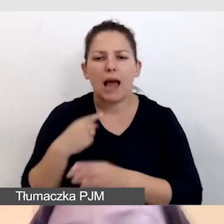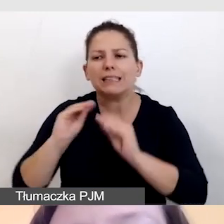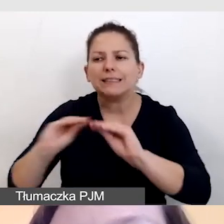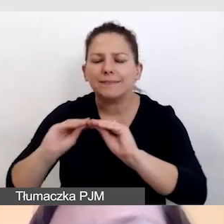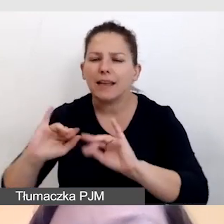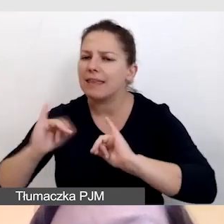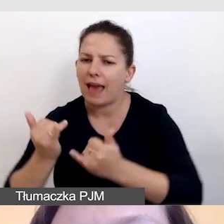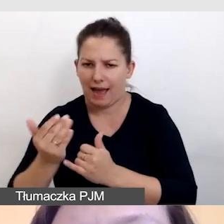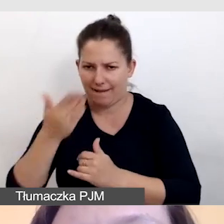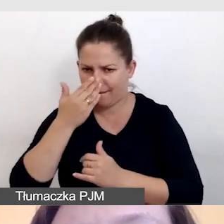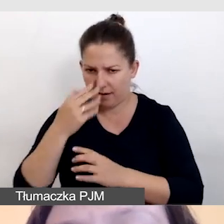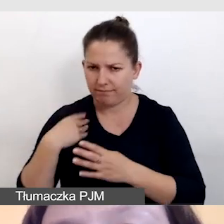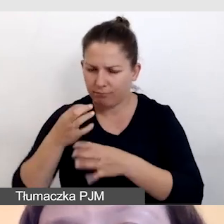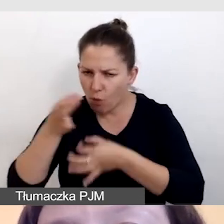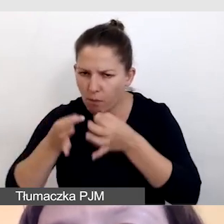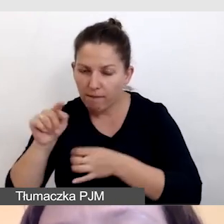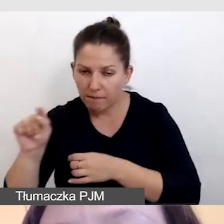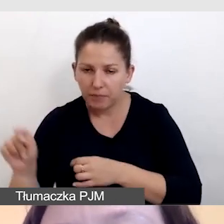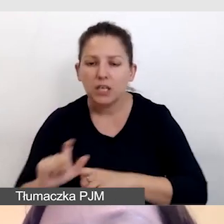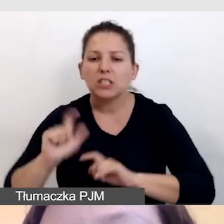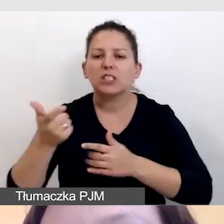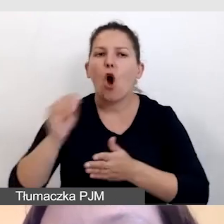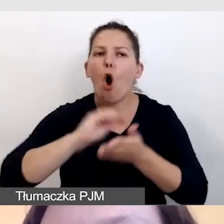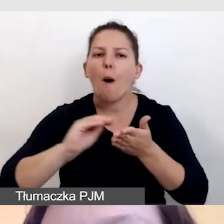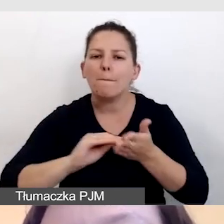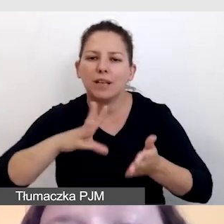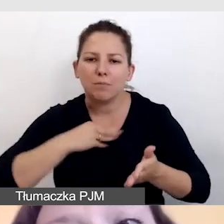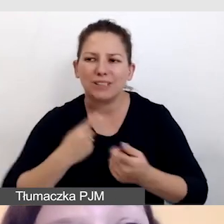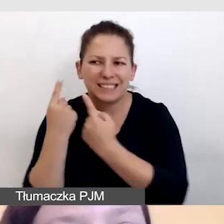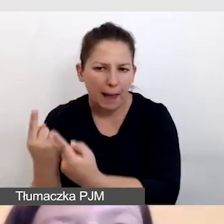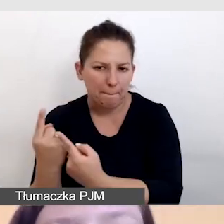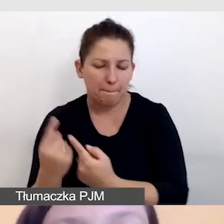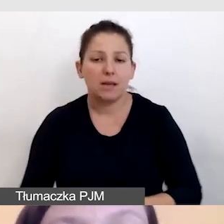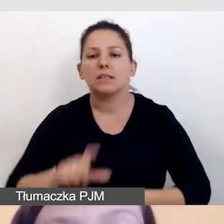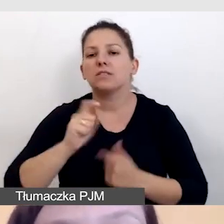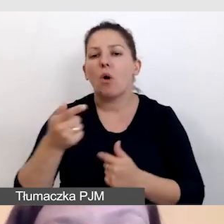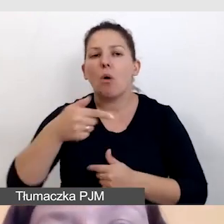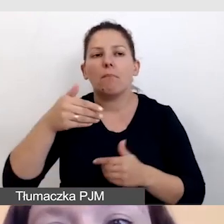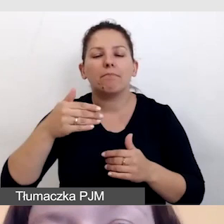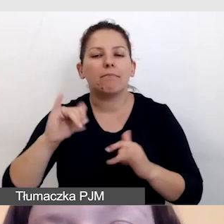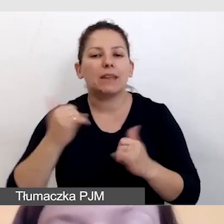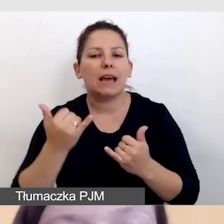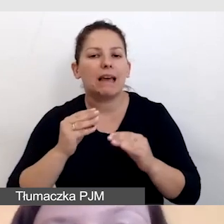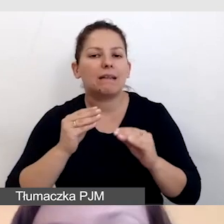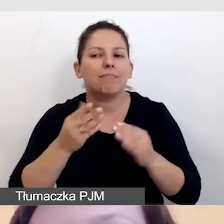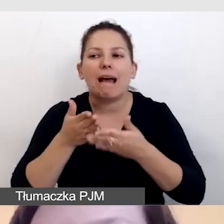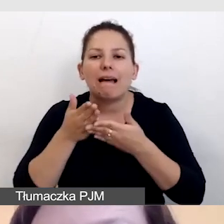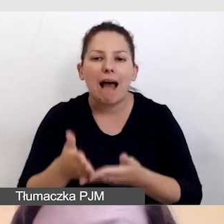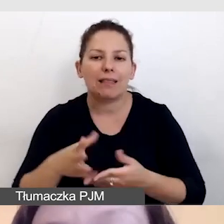Co mogą opisać samodzielnie, jakie instrukcje i rady mogą dać prowadzącym,